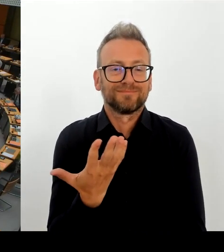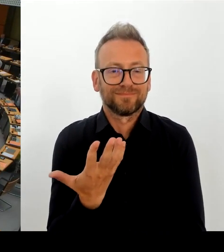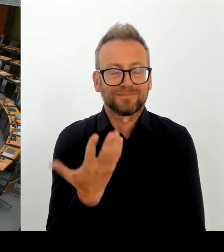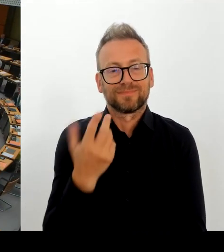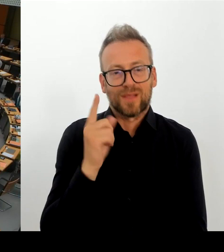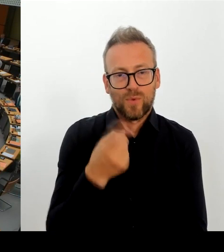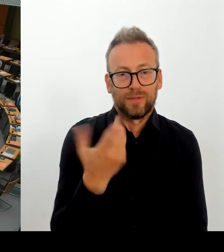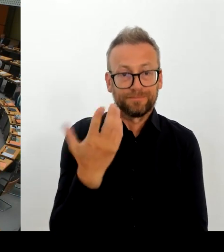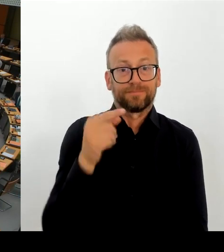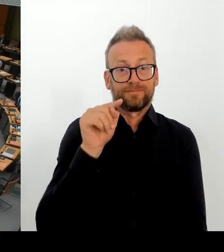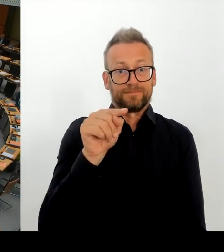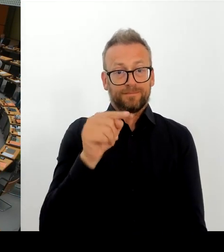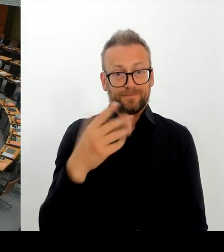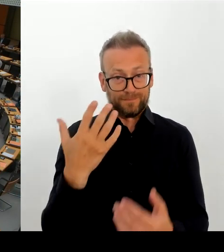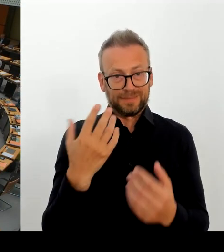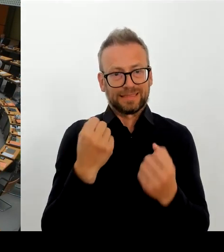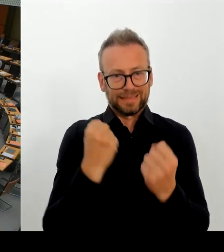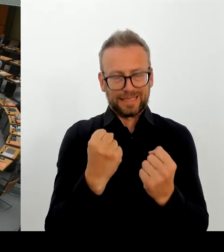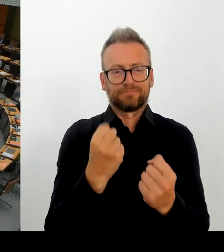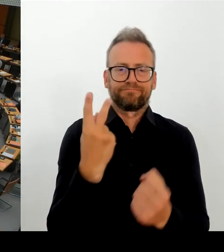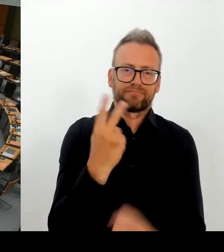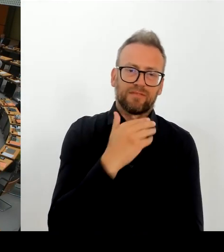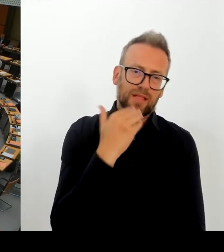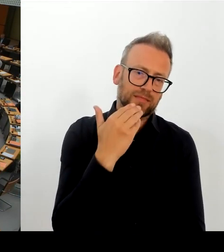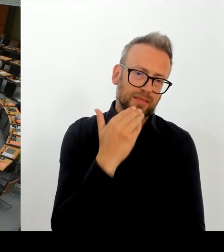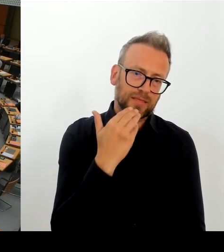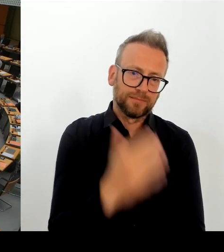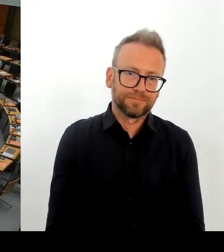und der Auffassung des Senats? (Rednerwechsel) Frau Senatorin Spranger, bitte schön.